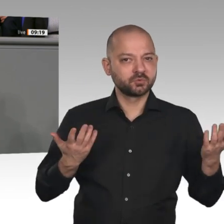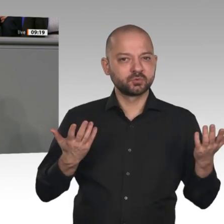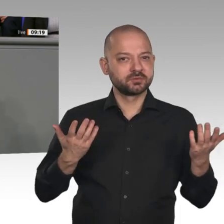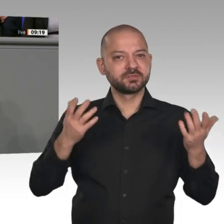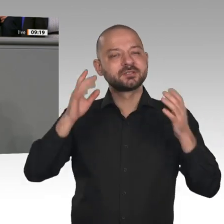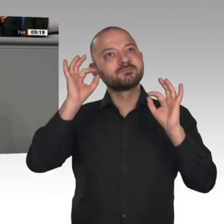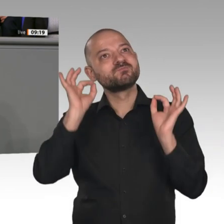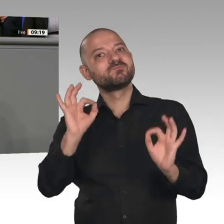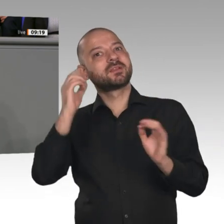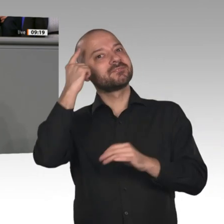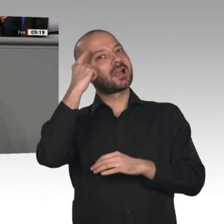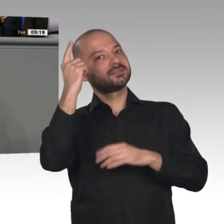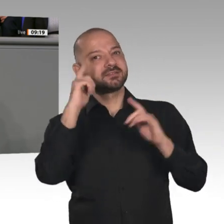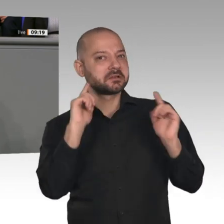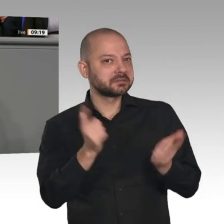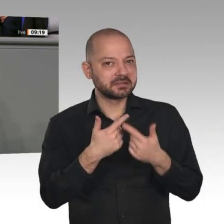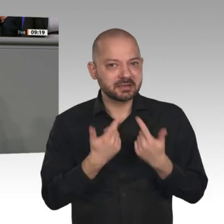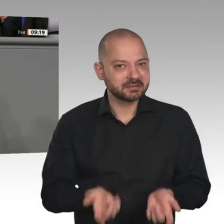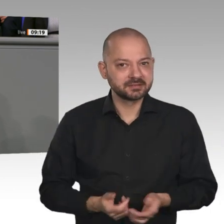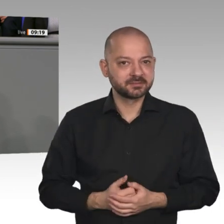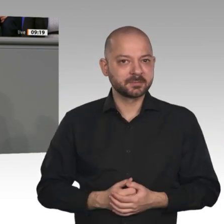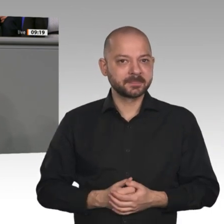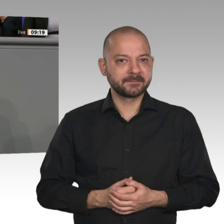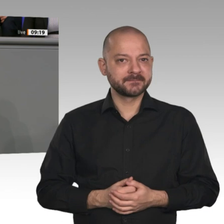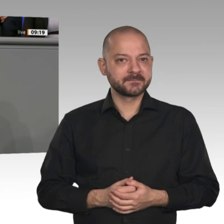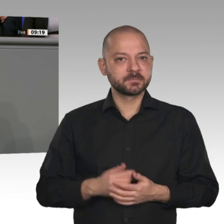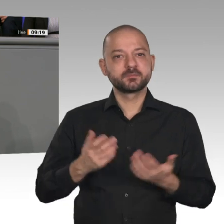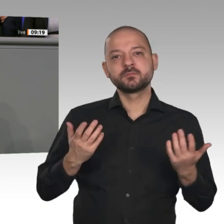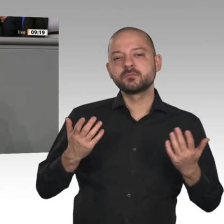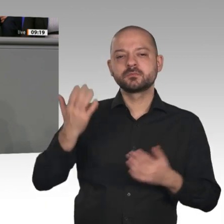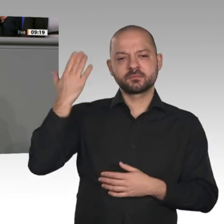ist - Zitat: „Transformationen von